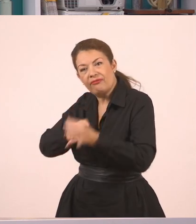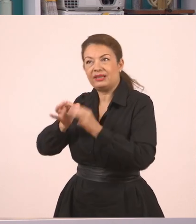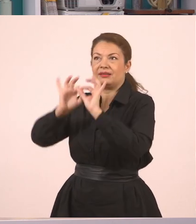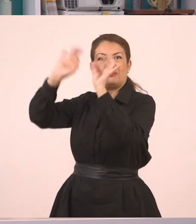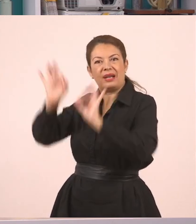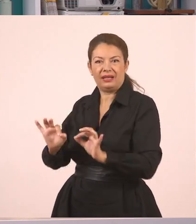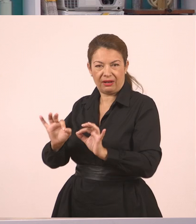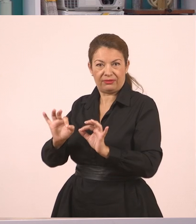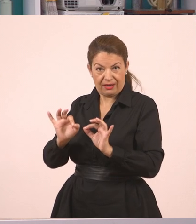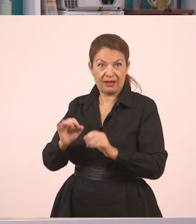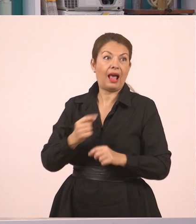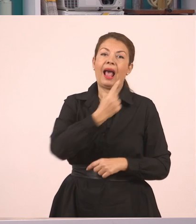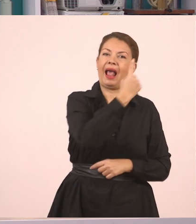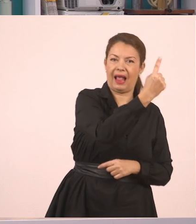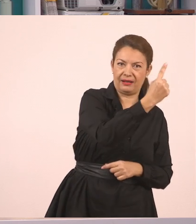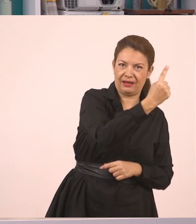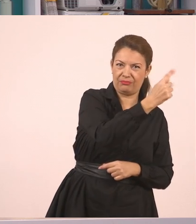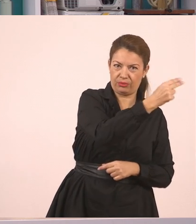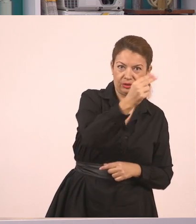Γράφω τον αριθμό 1 αφού θα μεταφέρουμε αυτό τον διάλογο.